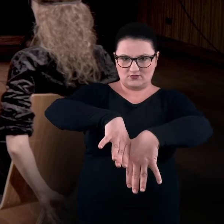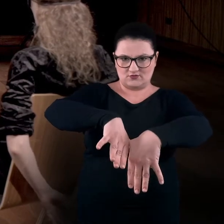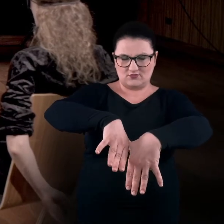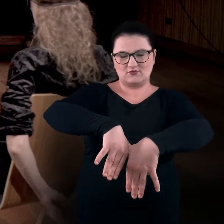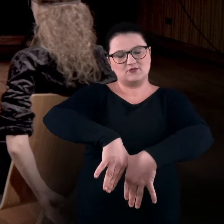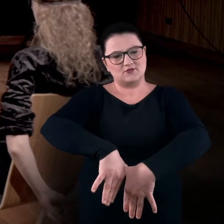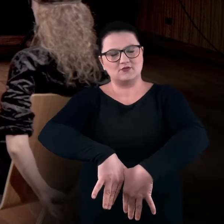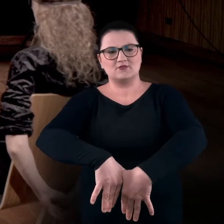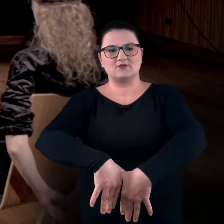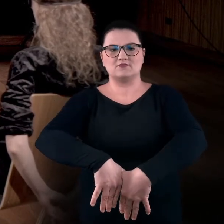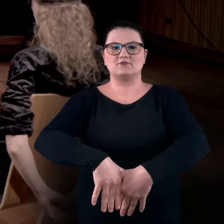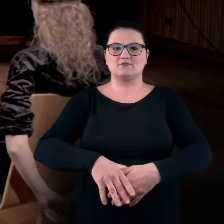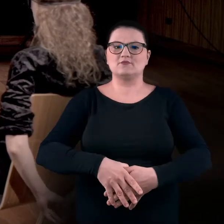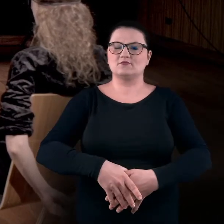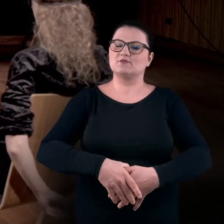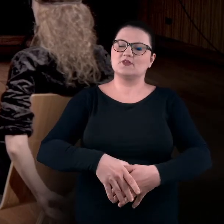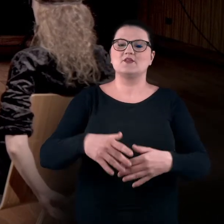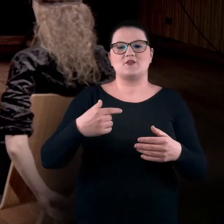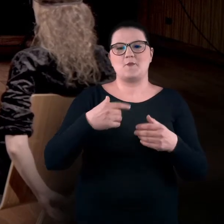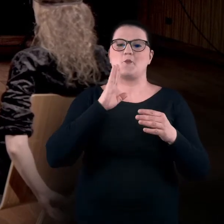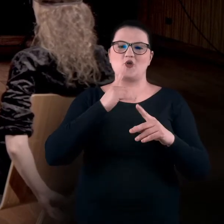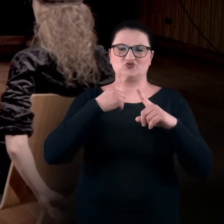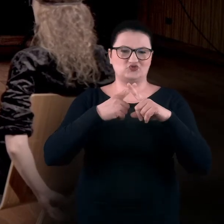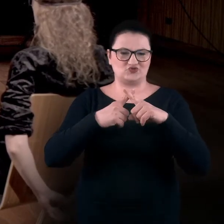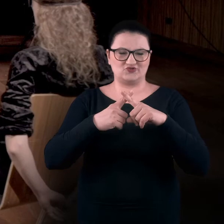Jeden kciuk dotyka drugiego, też w formie takiej krzyżykowej,